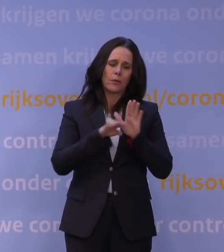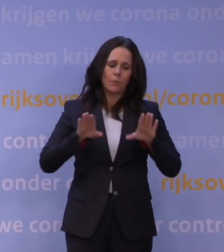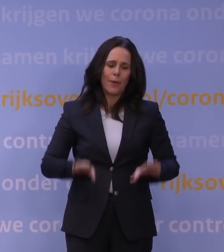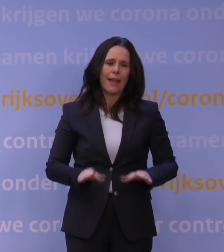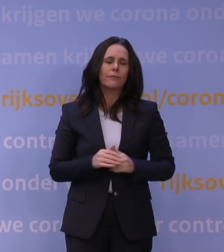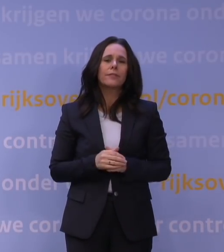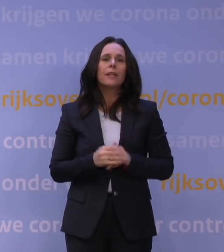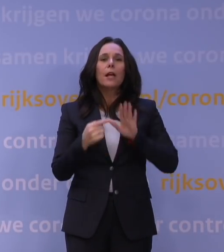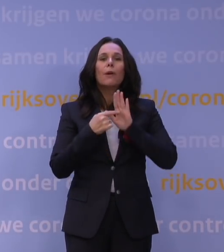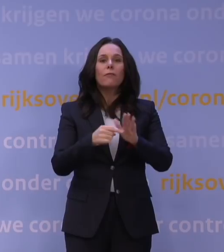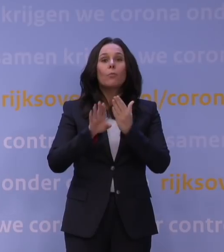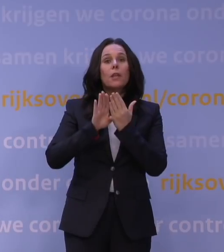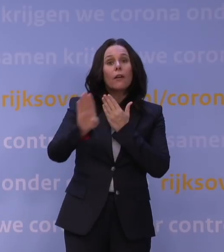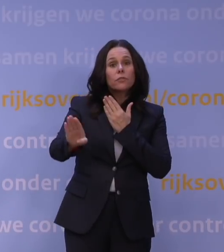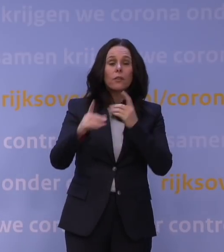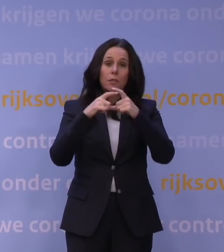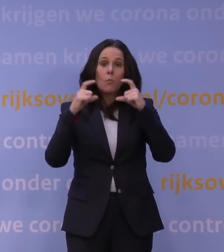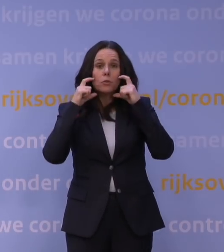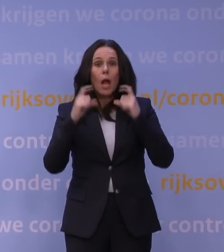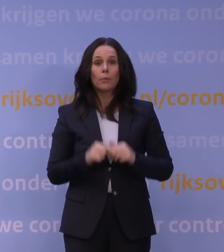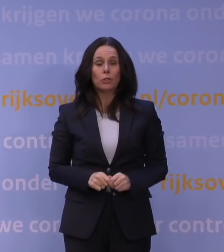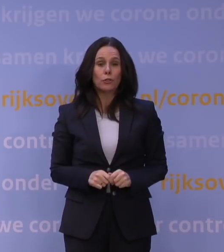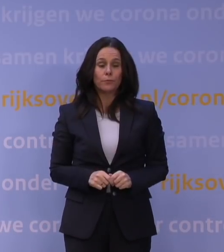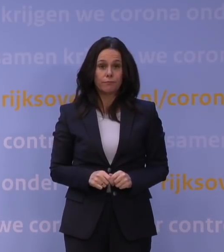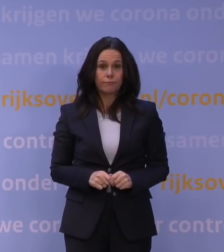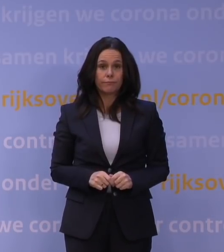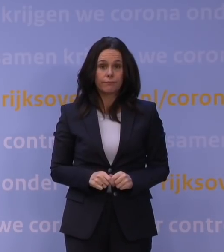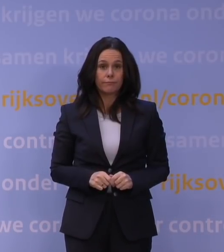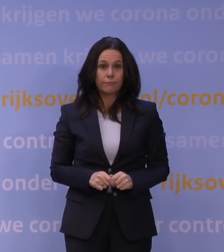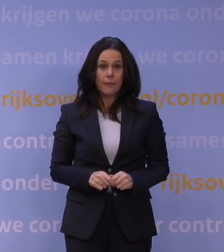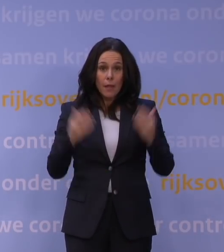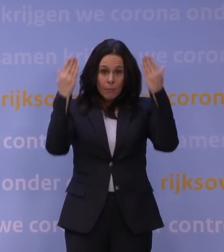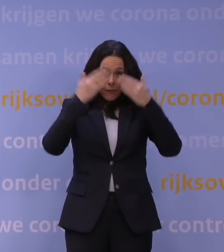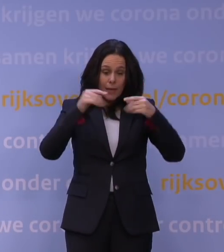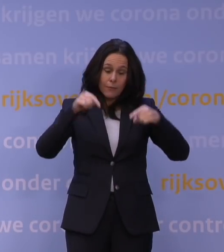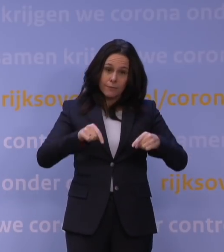bijvoorbeeld voor afstand houden en mondkapjes. Maar het gaat vanavond om deze hoofdboodschap: